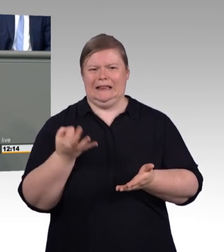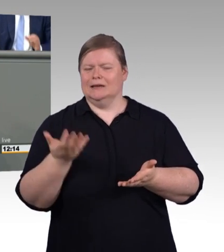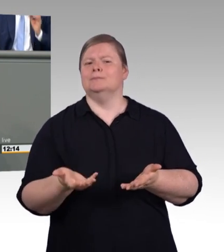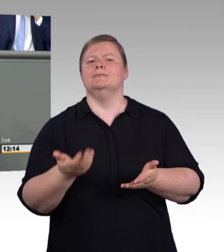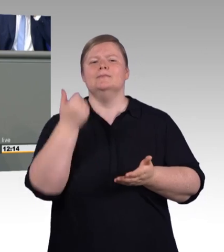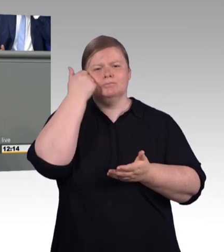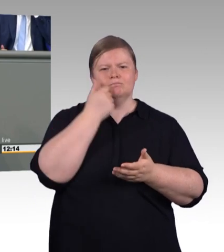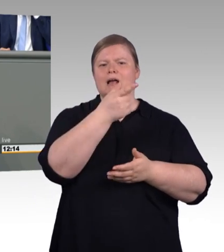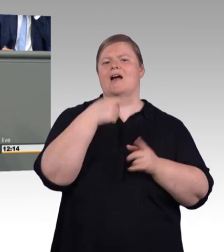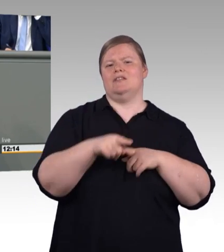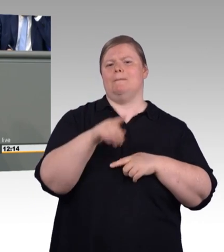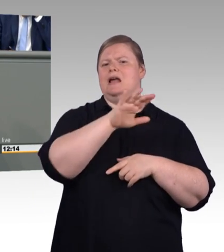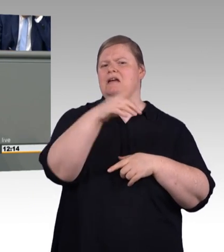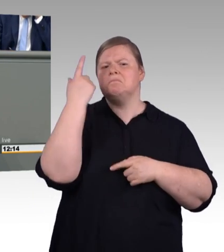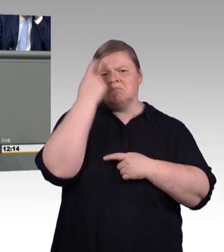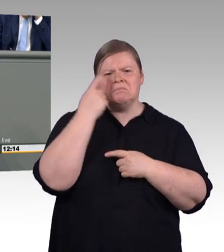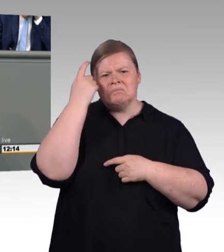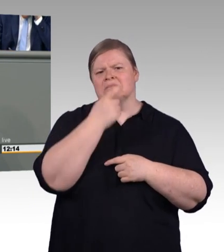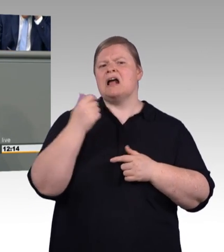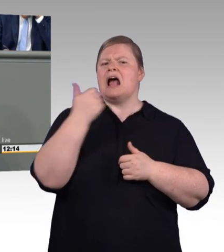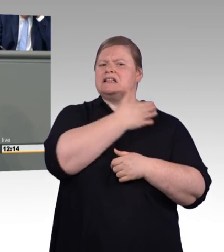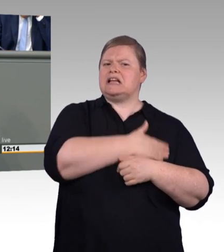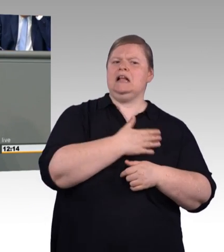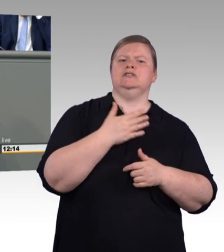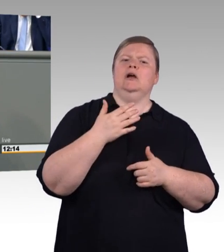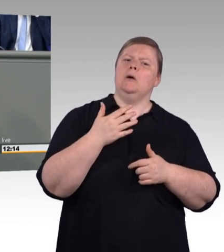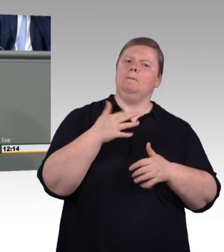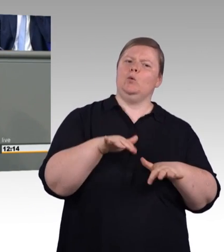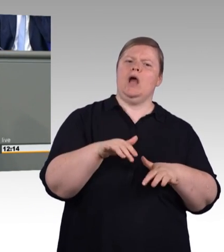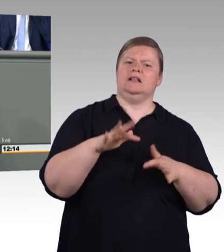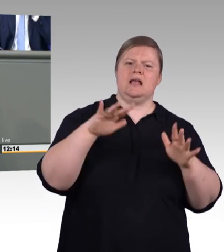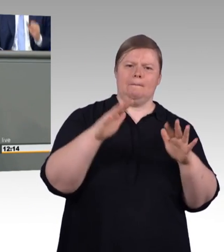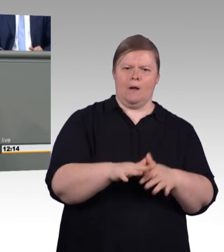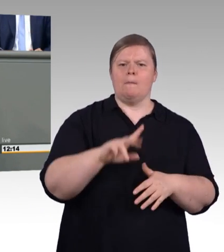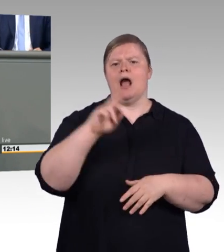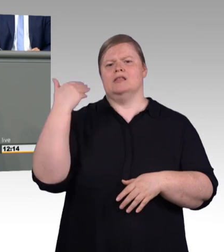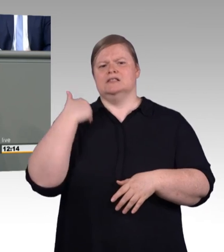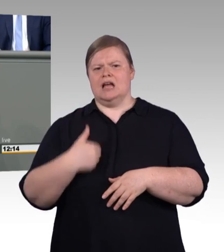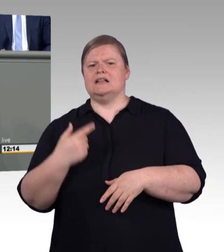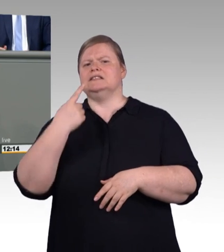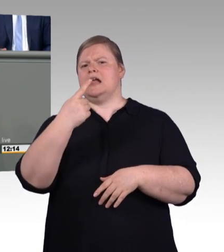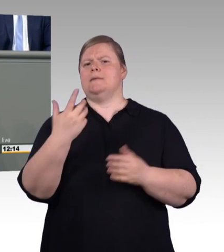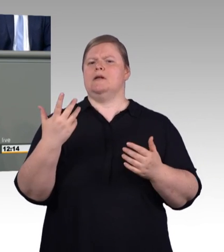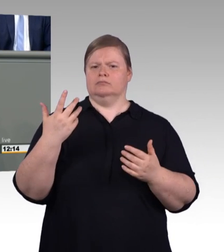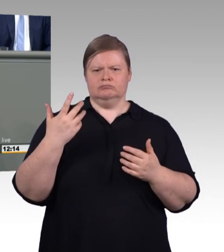Die Exzellenzinitiative gibt es schon. Frau Fahimi und ich haben uns ausgehend